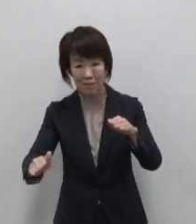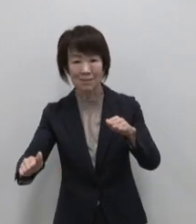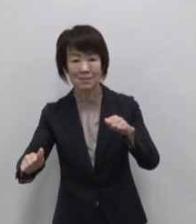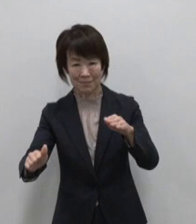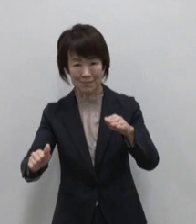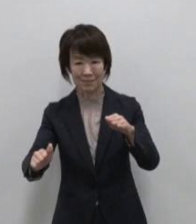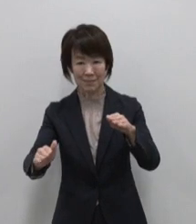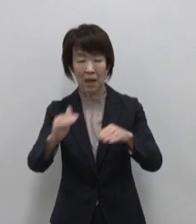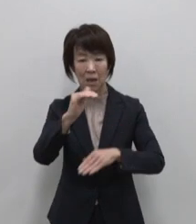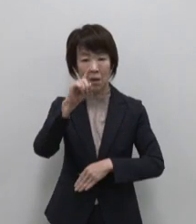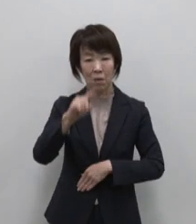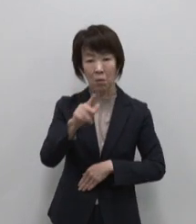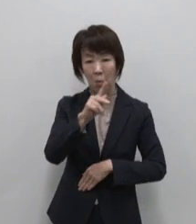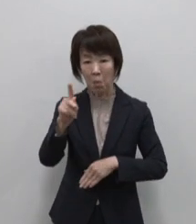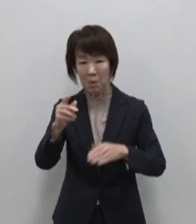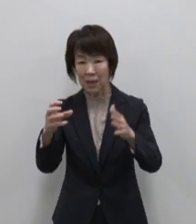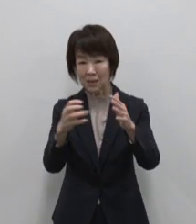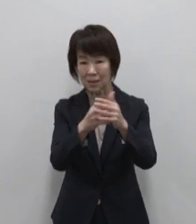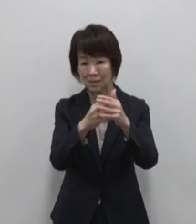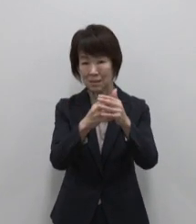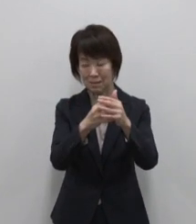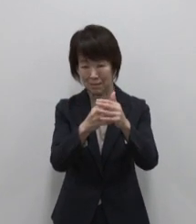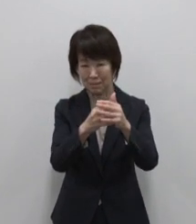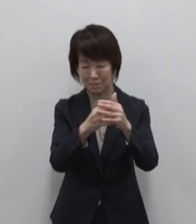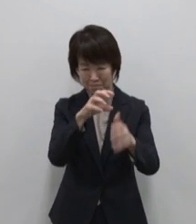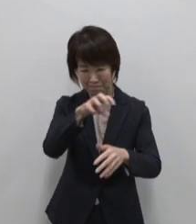コーガ石に刻まれた島の暮らし